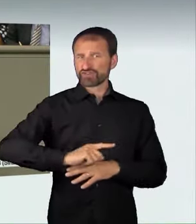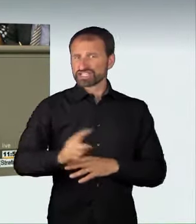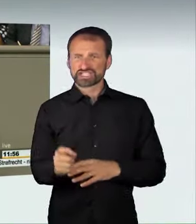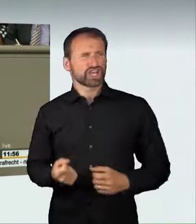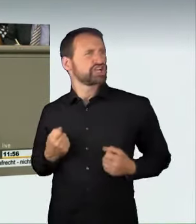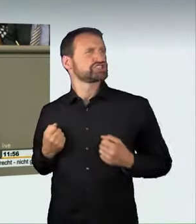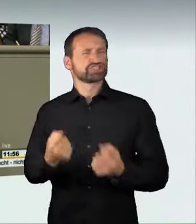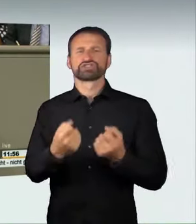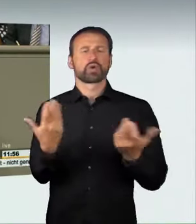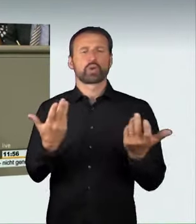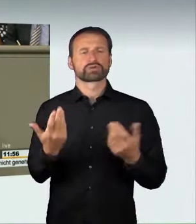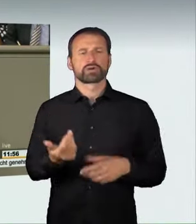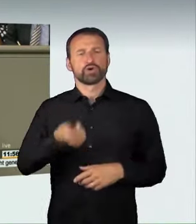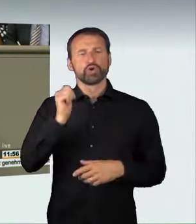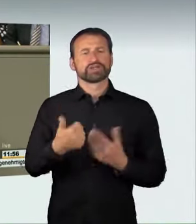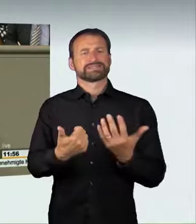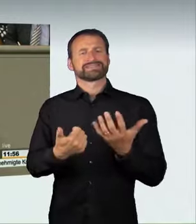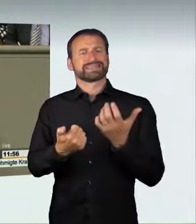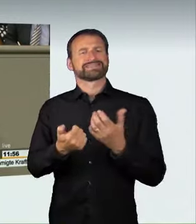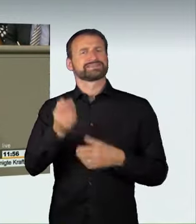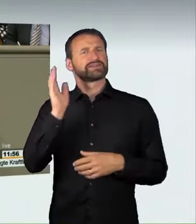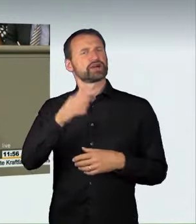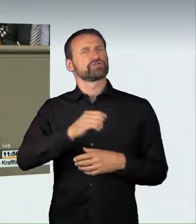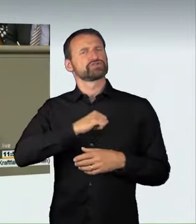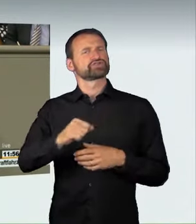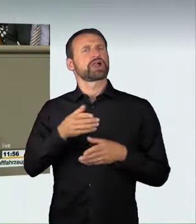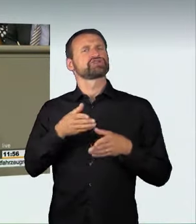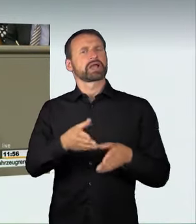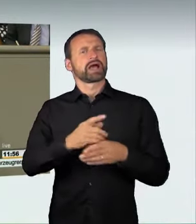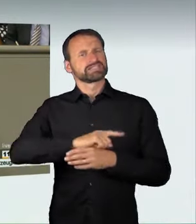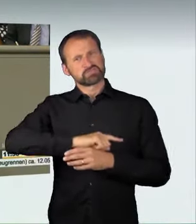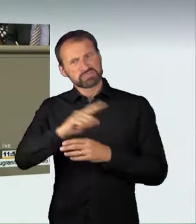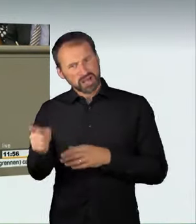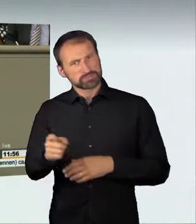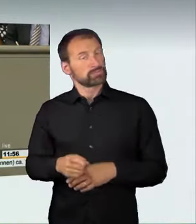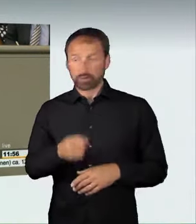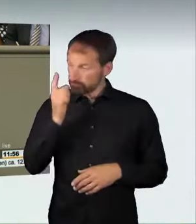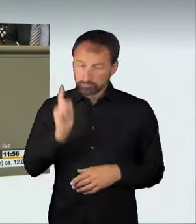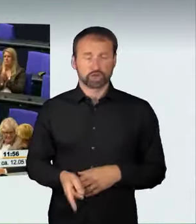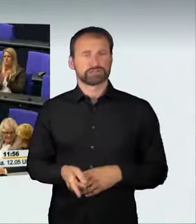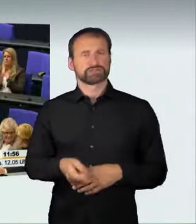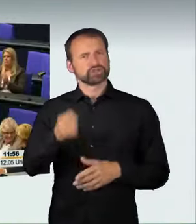dann muss eine strafrechtliche Sanktion erfolgen. (Applaus)